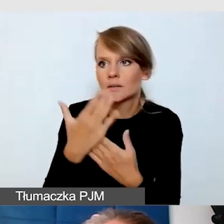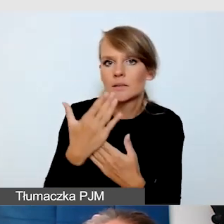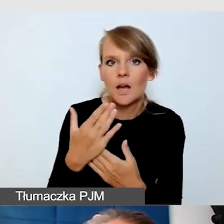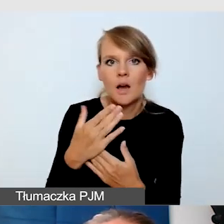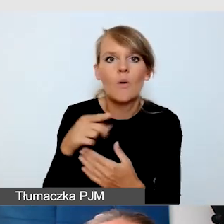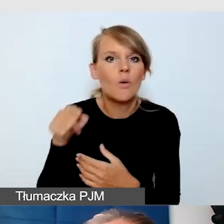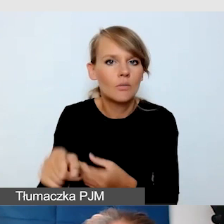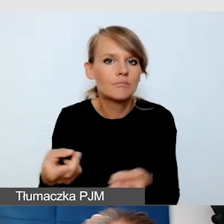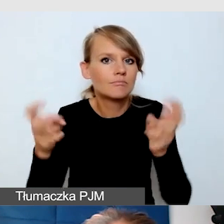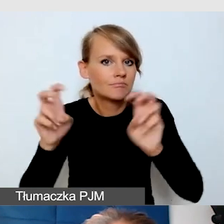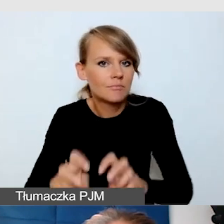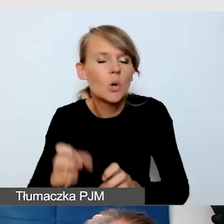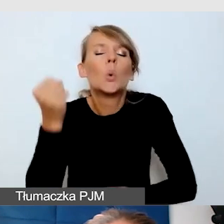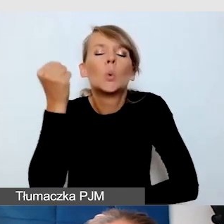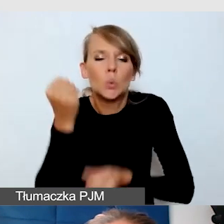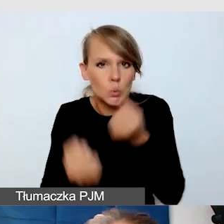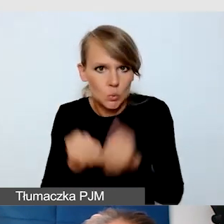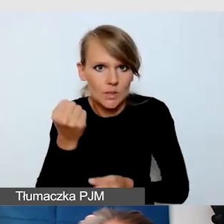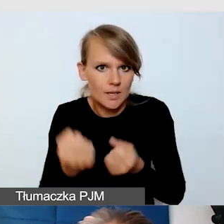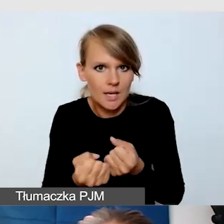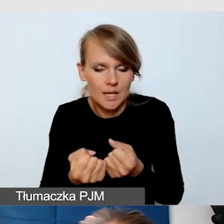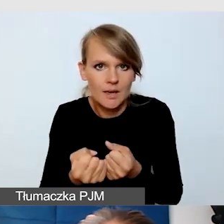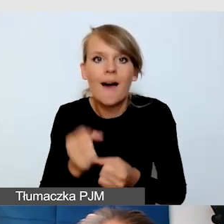bardzo skomplikowane, ale jest dostępne.